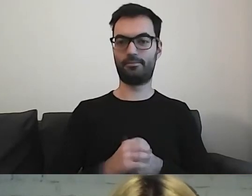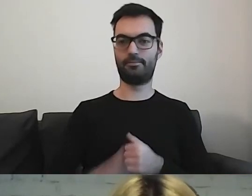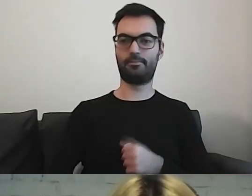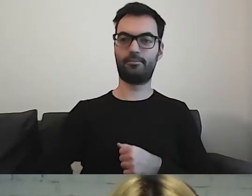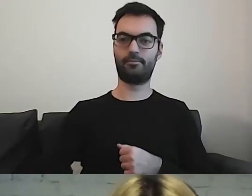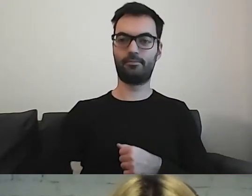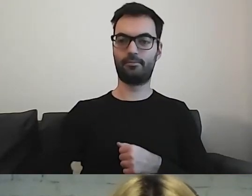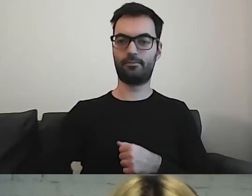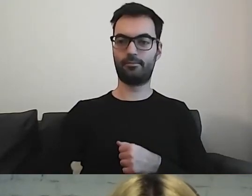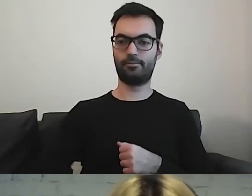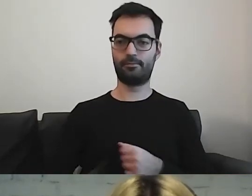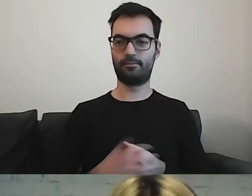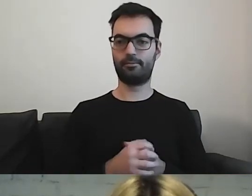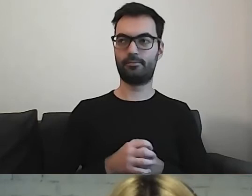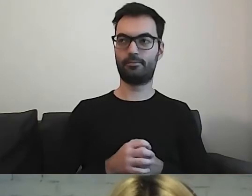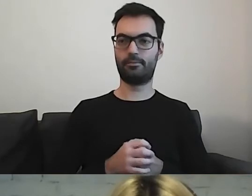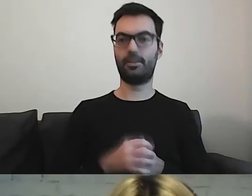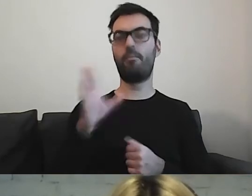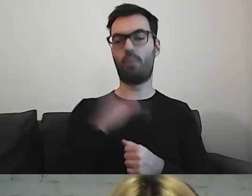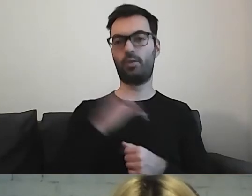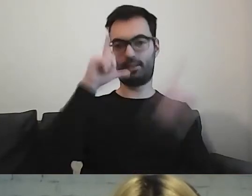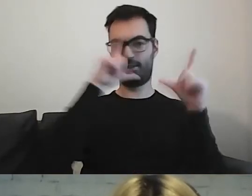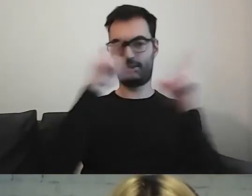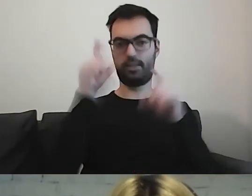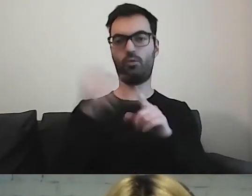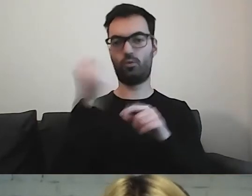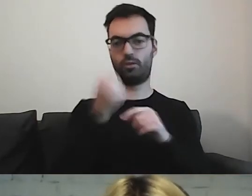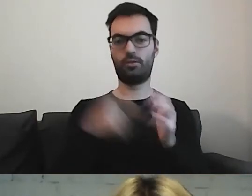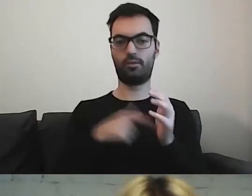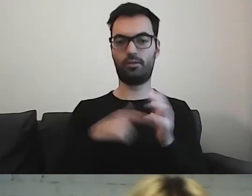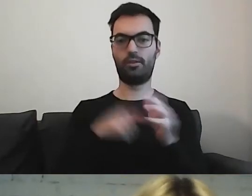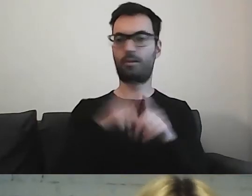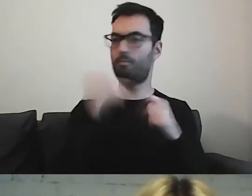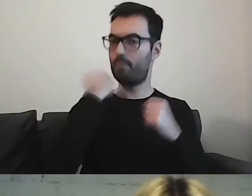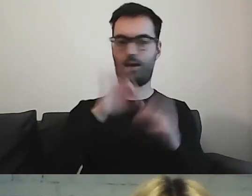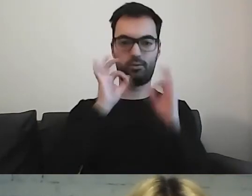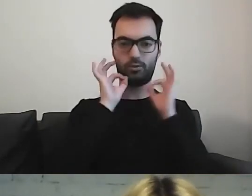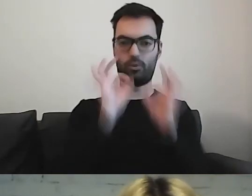Można też korzystać ze zdjęć, które również są dobrą podpowiedzią.